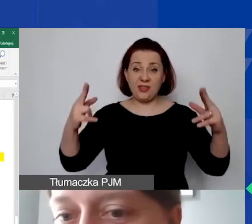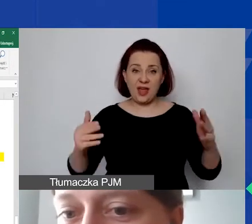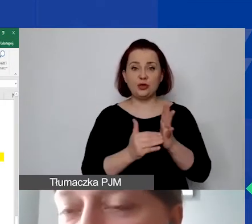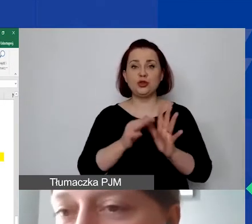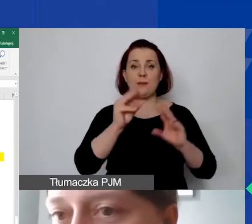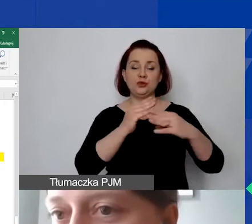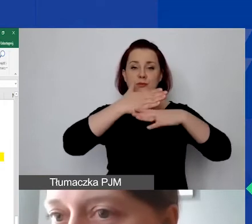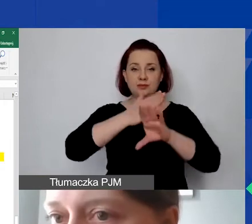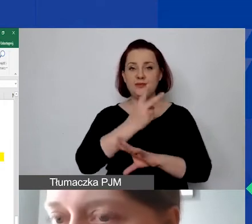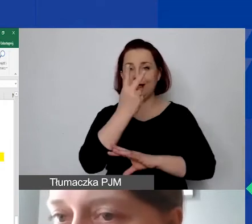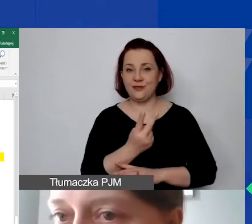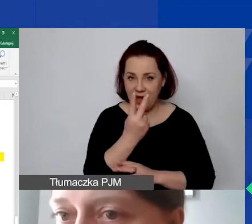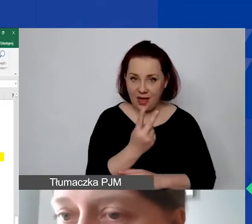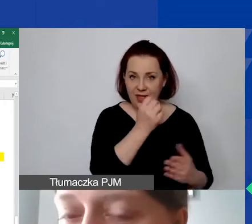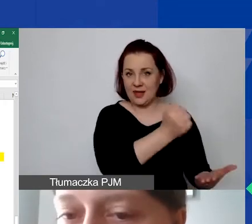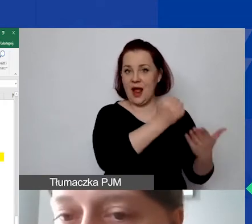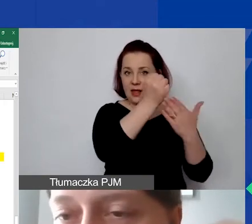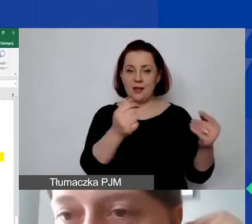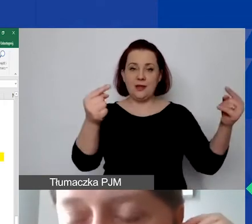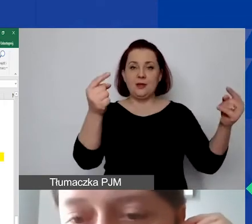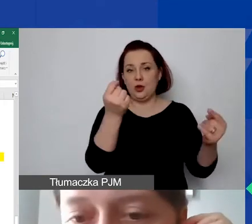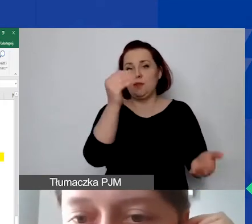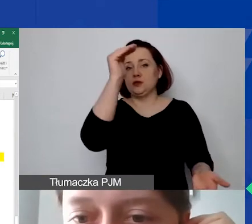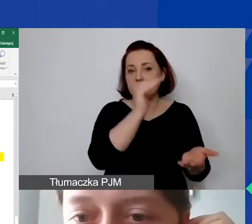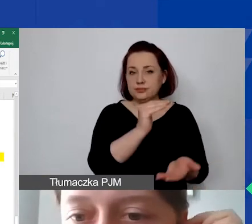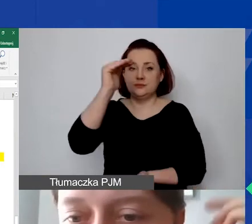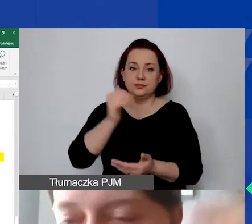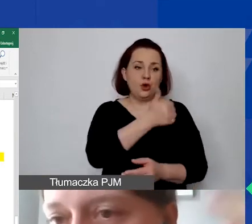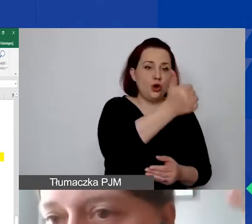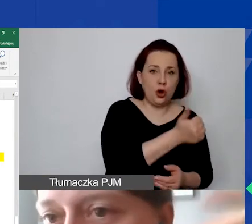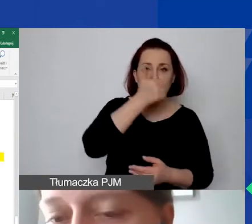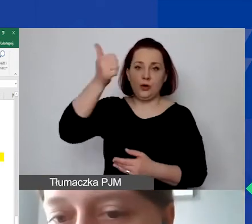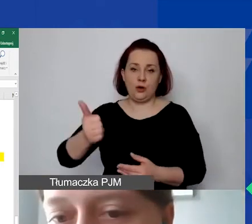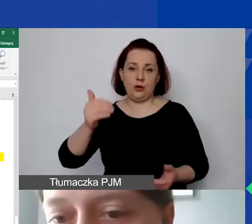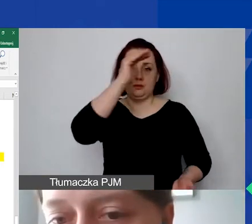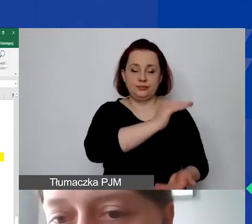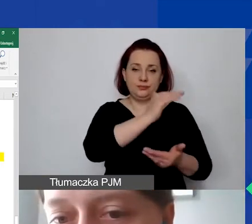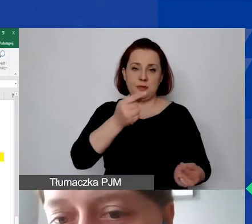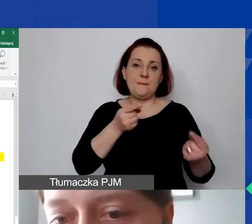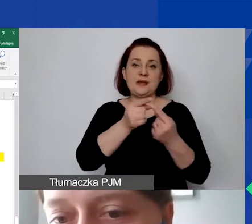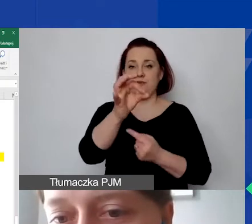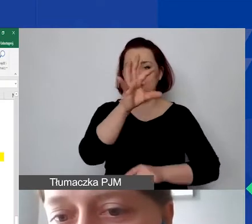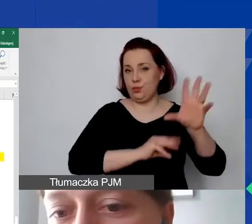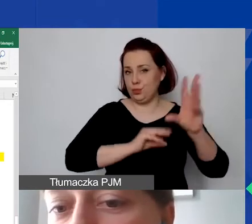albo grant proporcjonalnie zmniejszyć do rocznego budżetu, jeśli będziemy w ten sposób wykazywać.